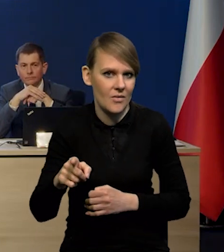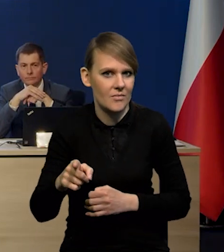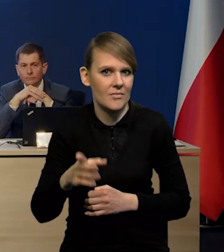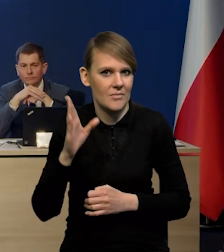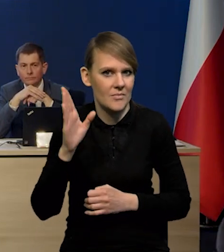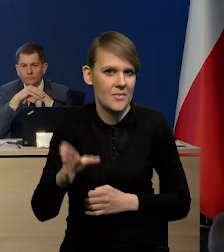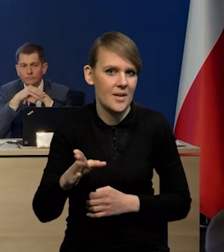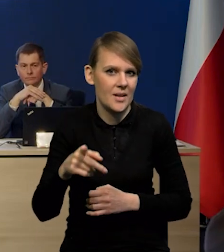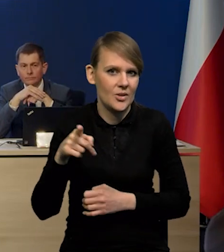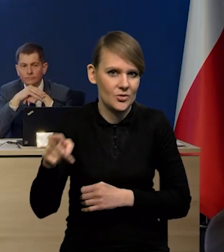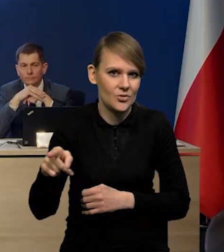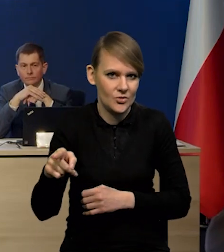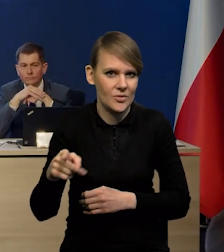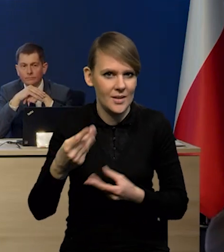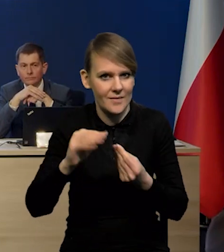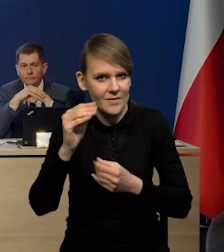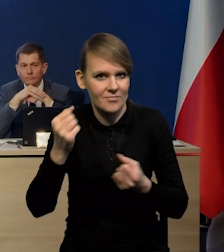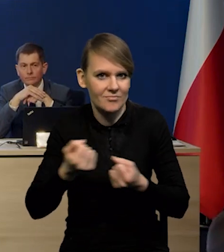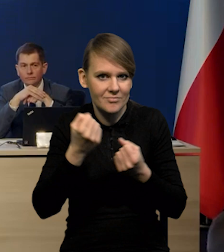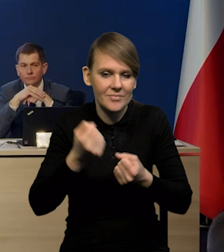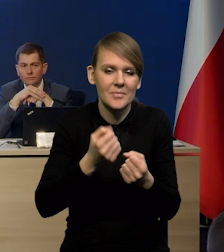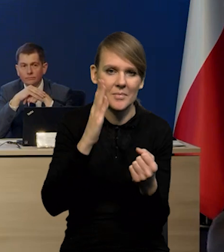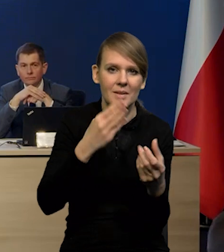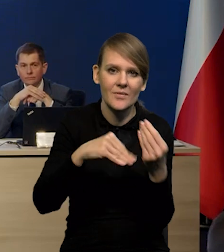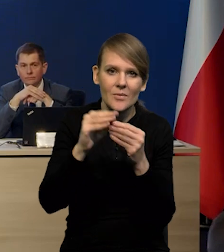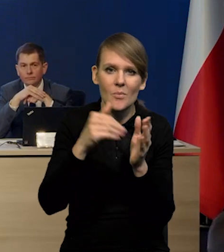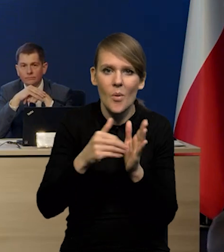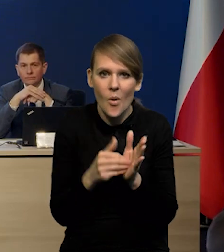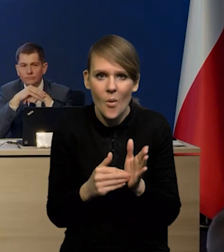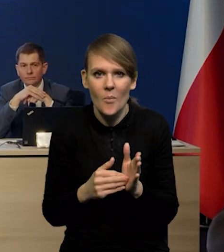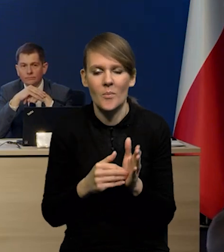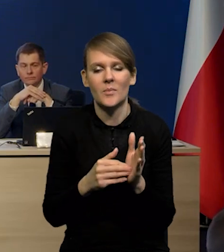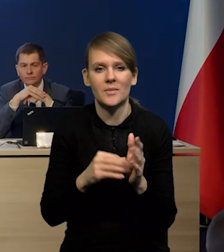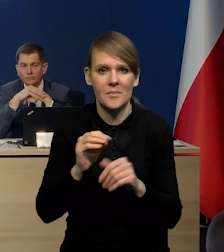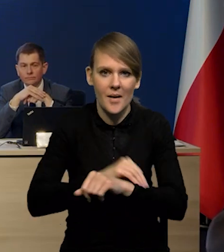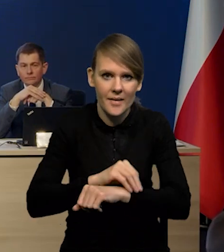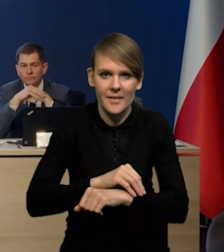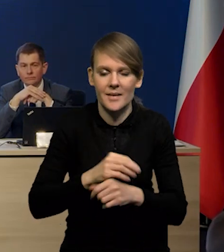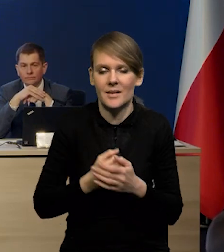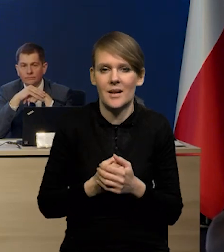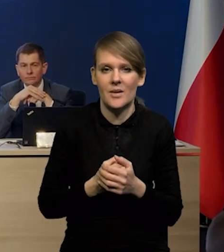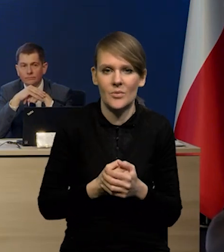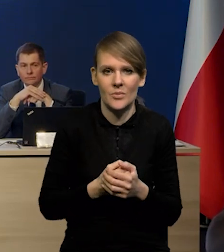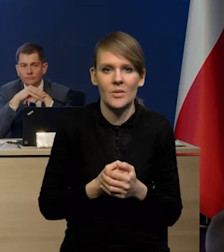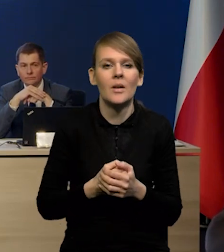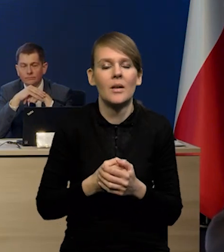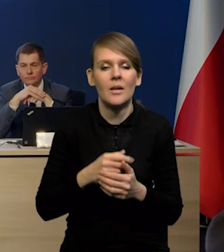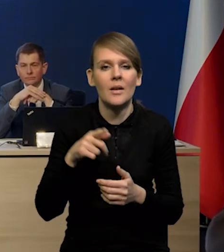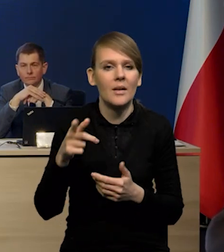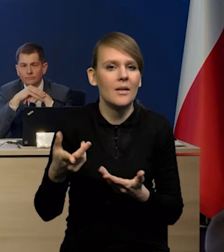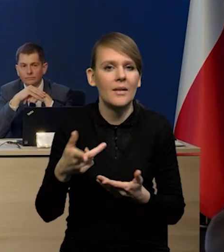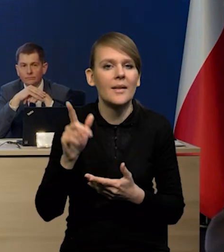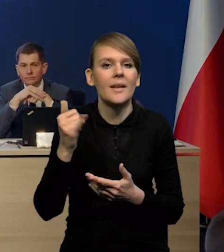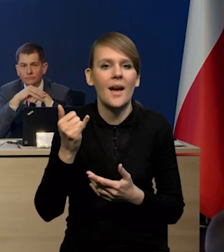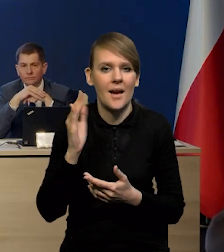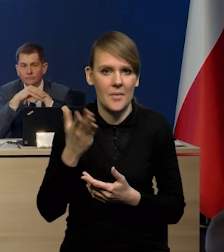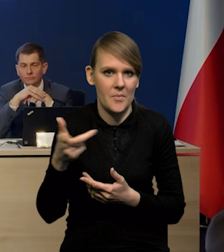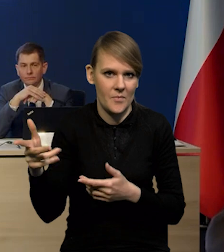Podbije to popyt na surowce w związku z tym i jak to może wpłynąć również na ten proces dezinflacji